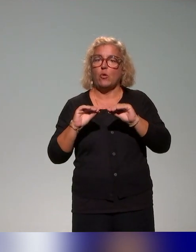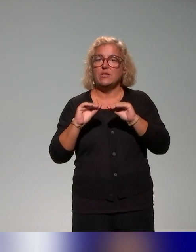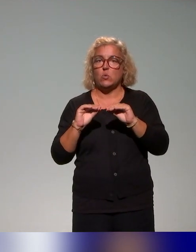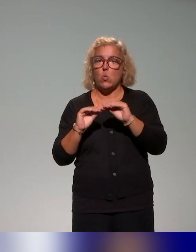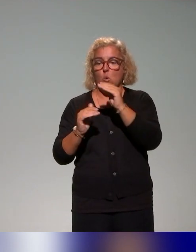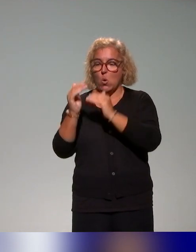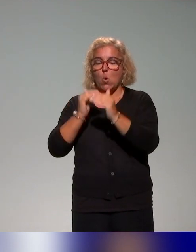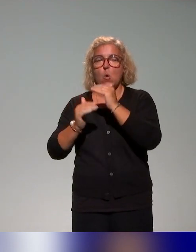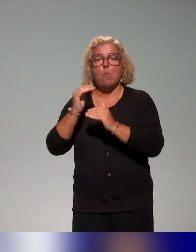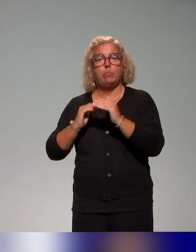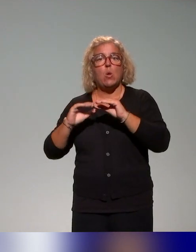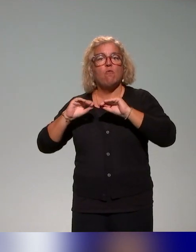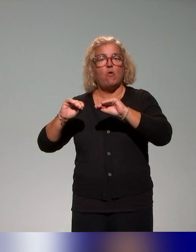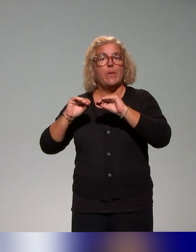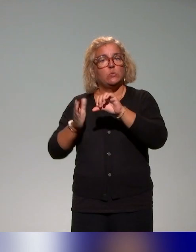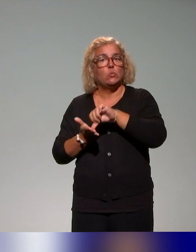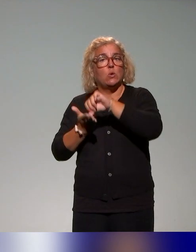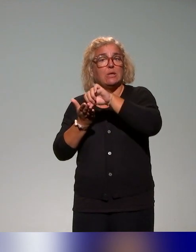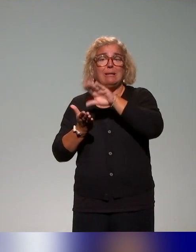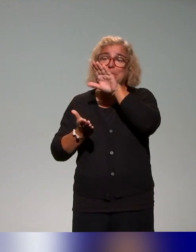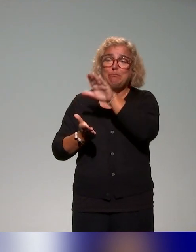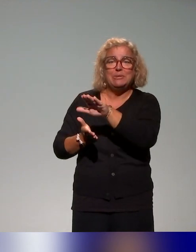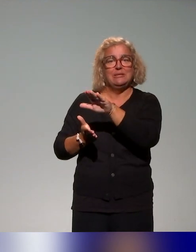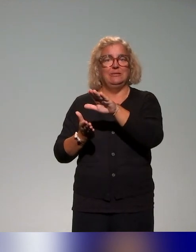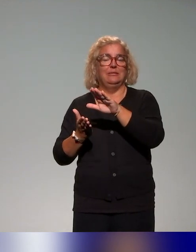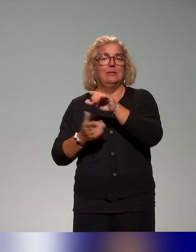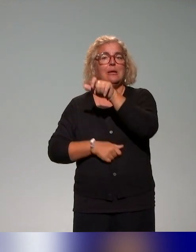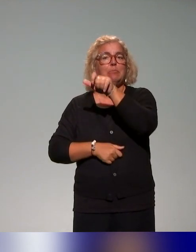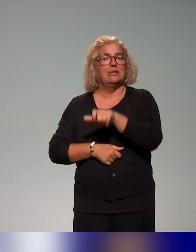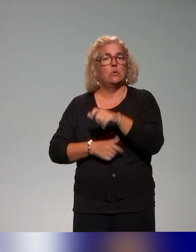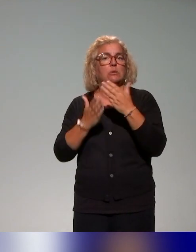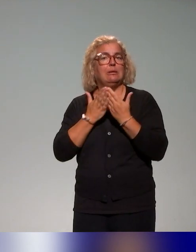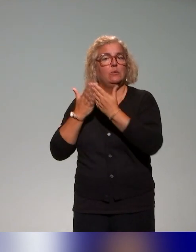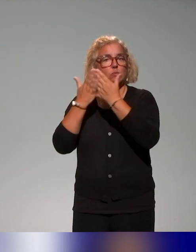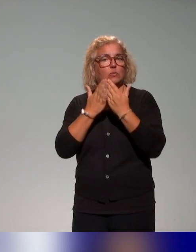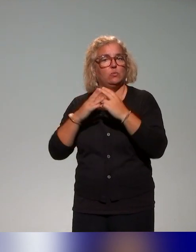destiné aux enseignants-chercheurs, comme je le disais tout à l'heure un peu rapidement, mais là aussi, on pourra peut-être revenir dessus